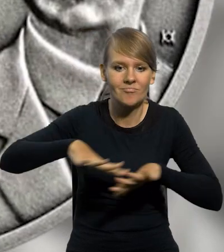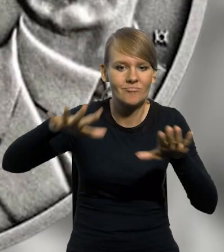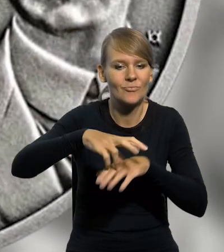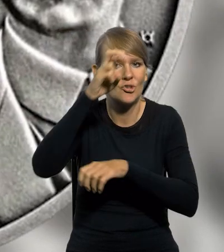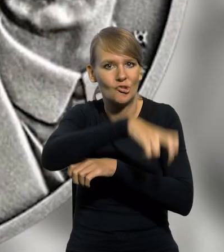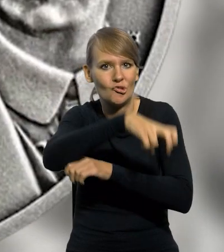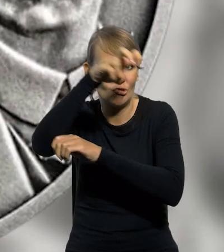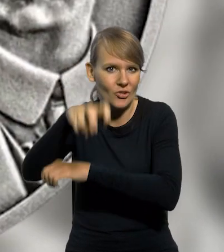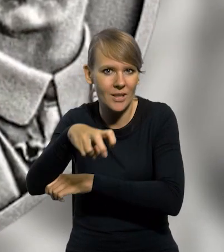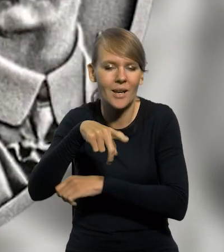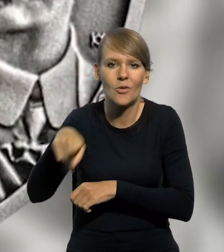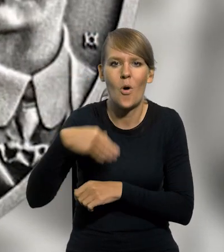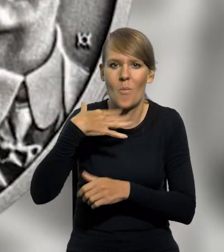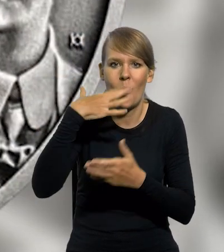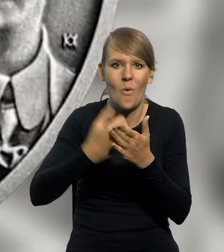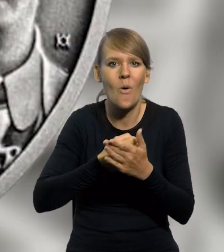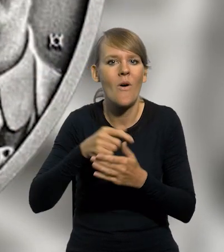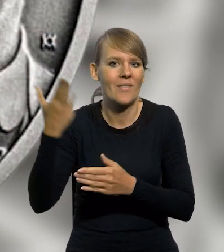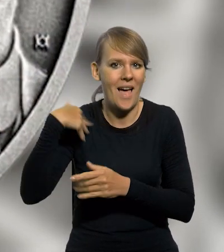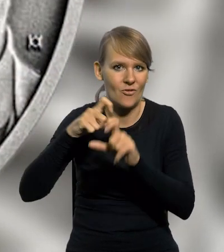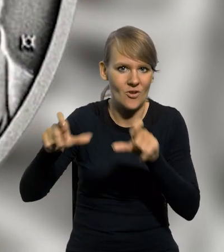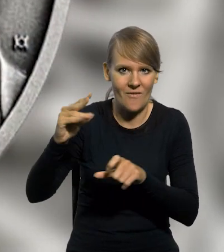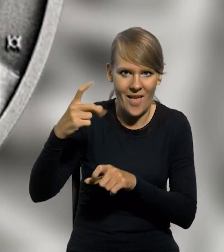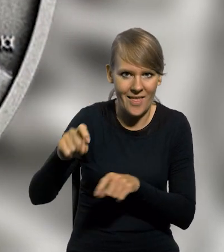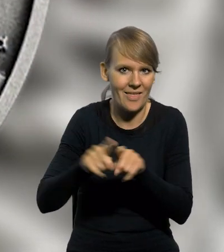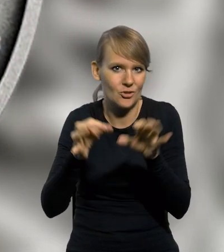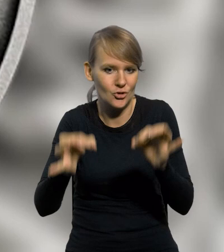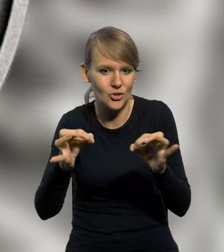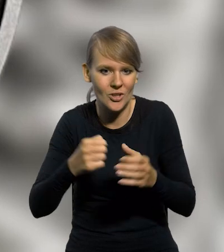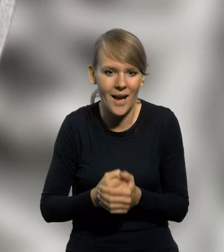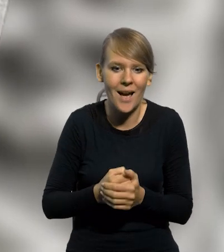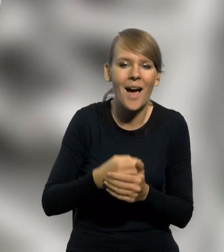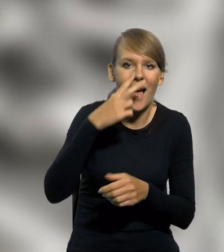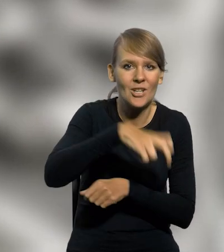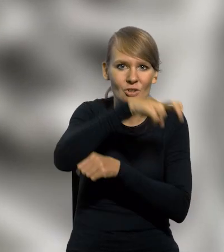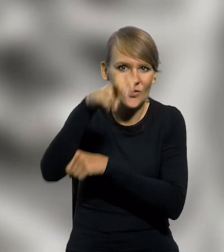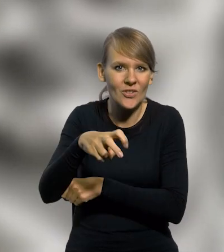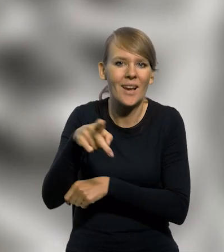o ażurowej konstrukcji były używane w czasach Wendy i obecnie. Dźwigi w tle to już urządzenia współczesne.